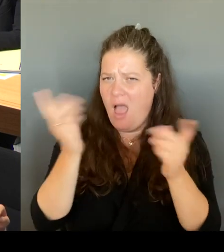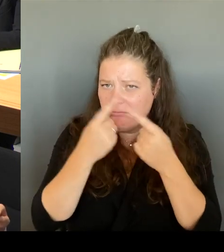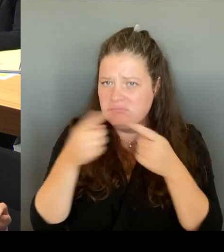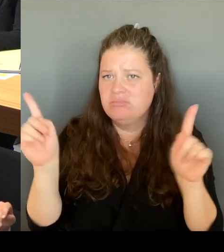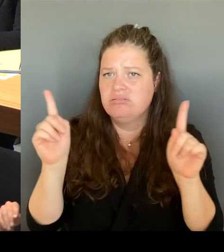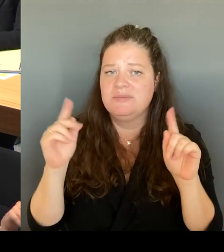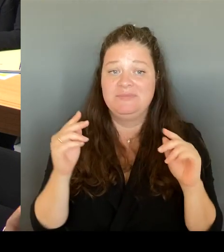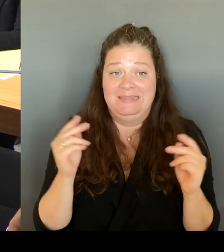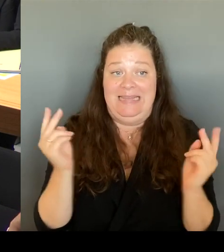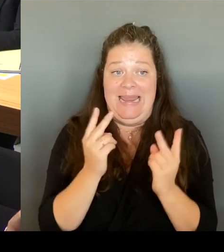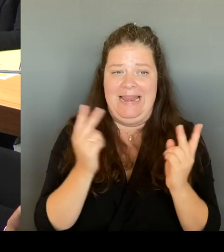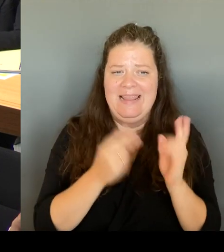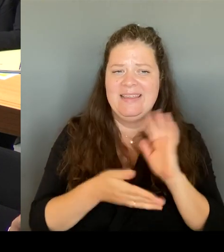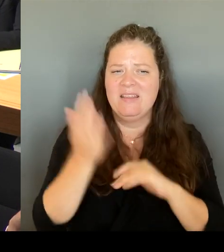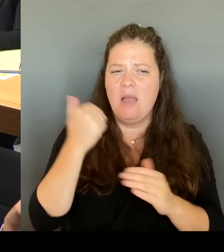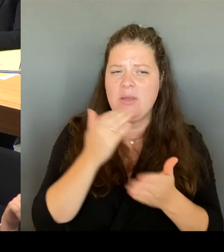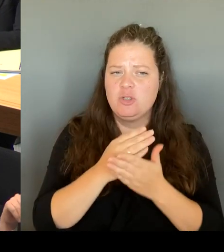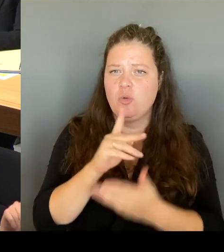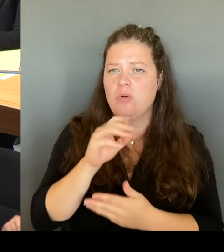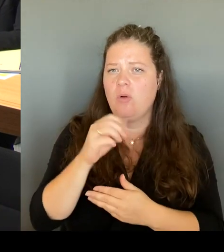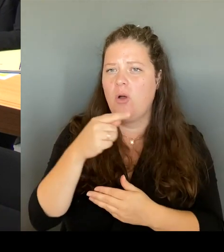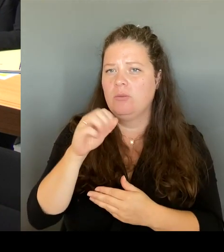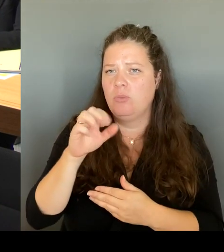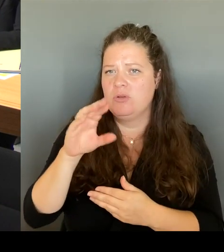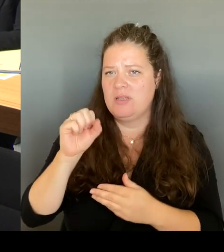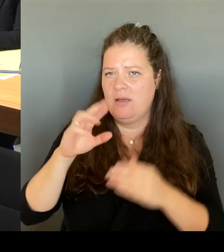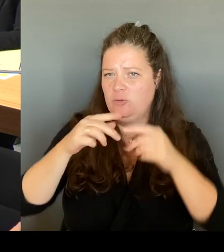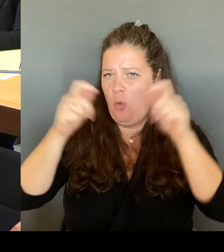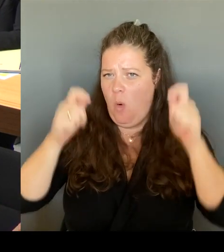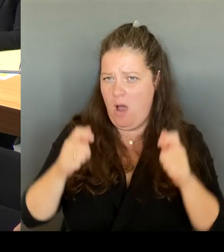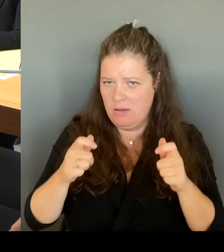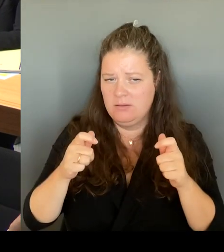gemacht haben, natürlich mit dem Bezirk. Der Bezirk ist sehr bereit dazu.